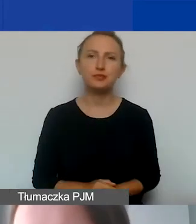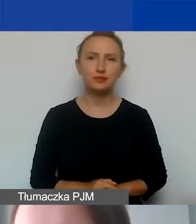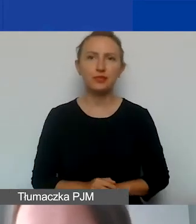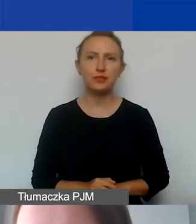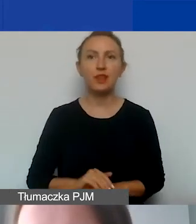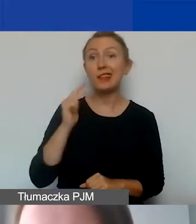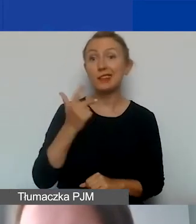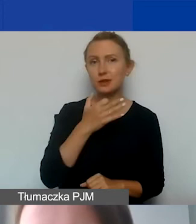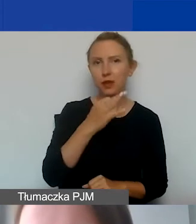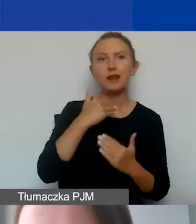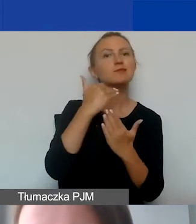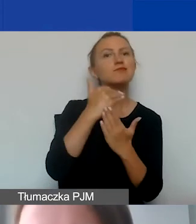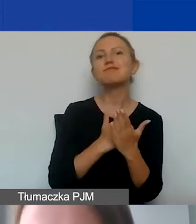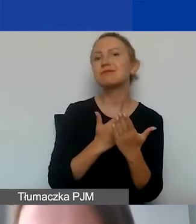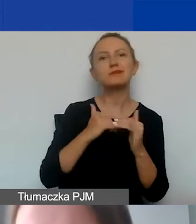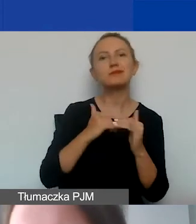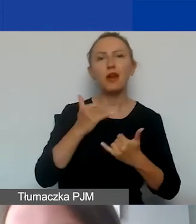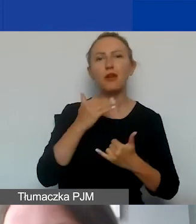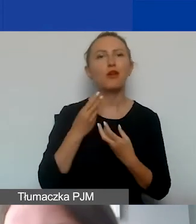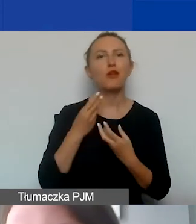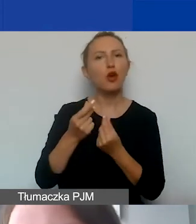jakie zasady finansowe obowiązują w programie?